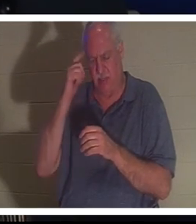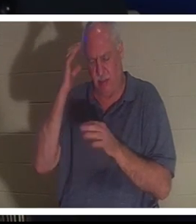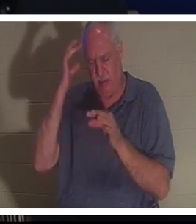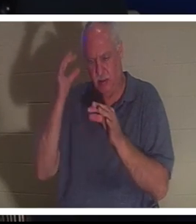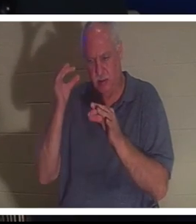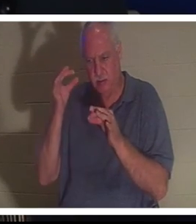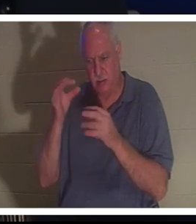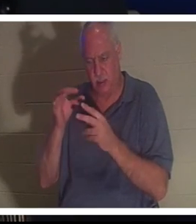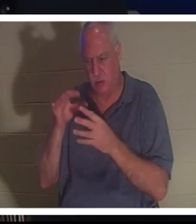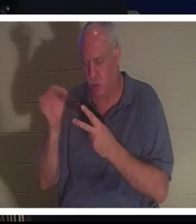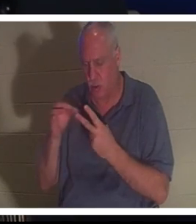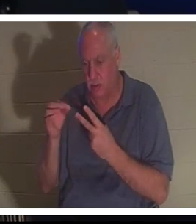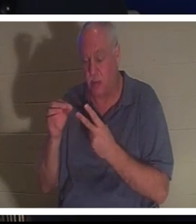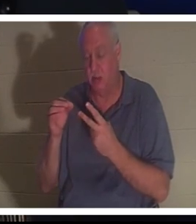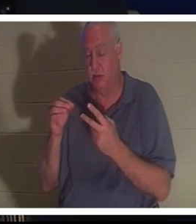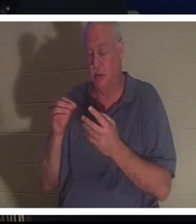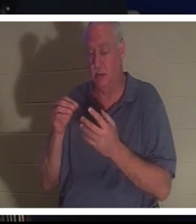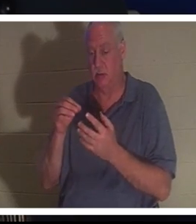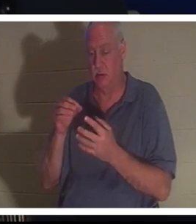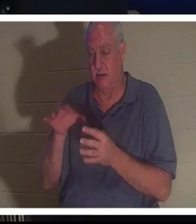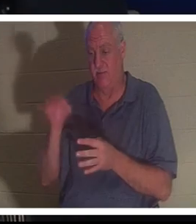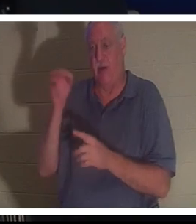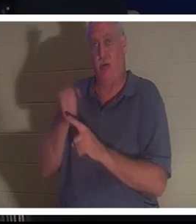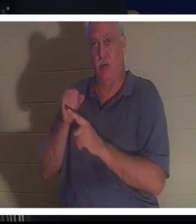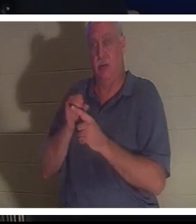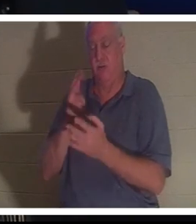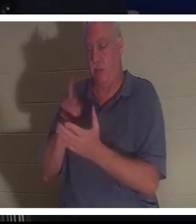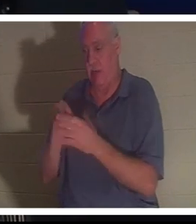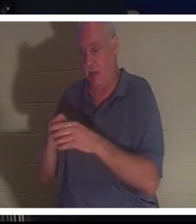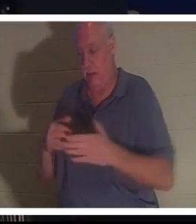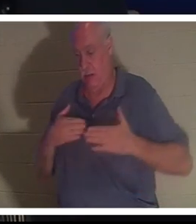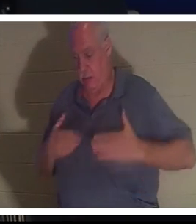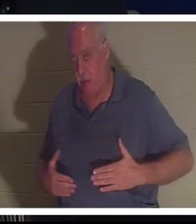Sie sagte Bahra, sie solle sie ins Krankenhaus bringen. Sie sagte, mach dir keine Sorgen, alles wird gut.